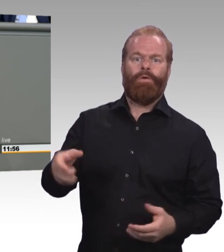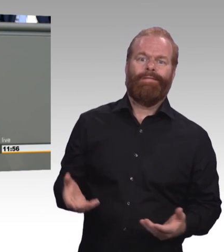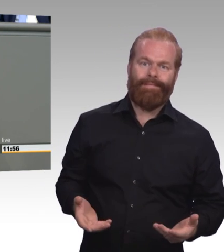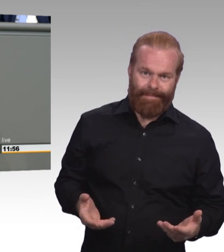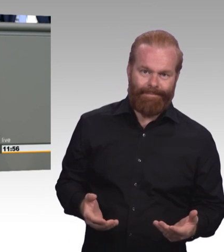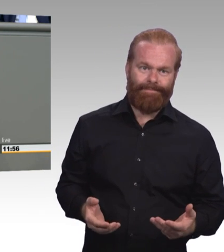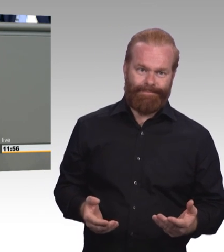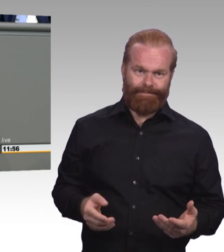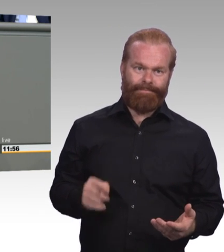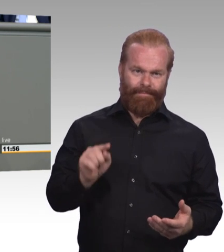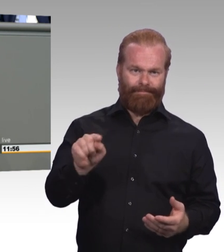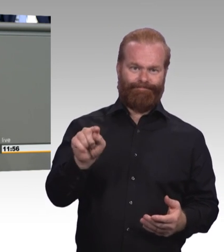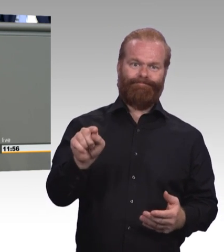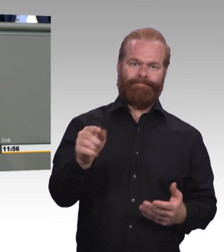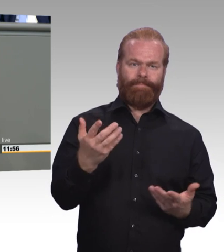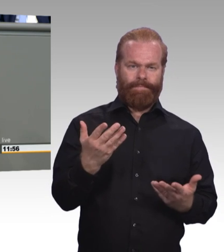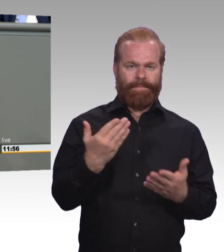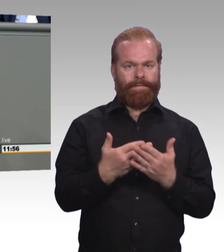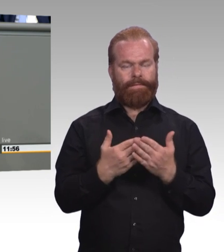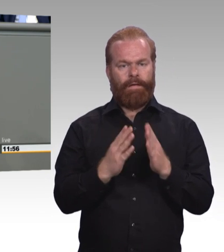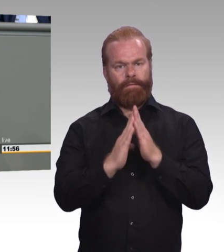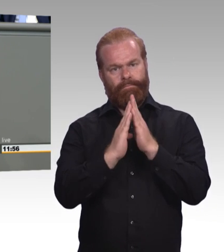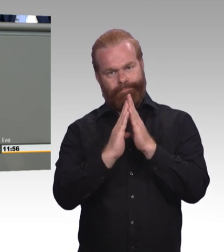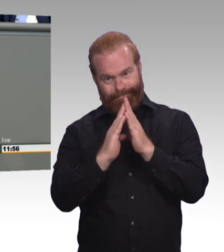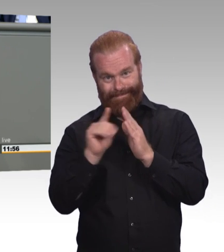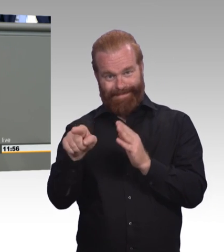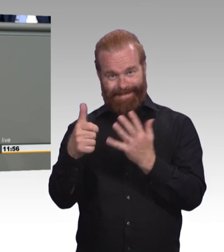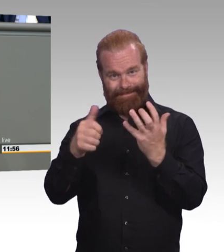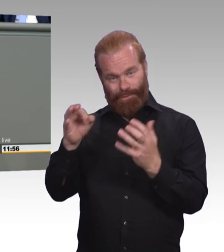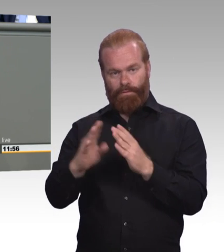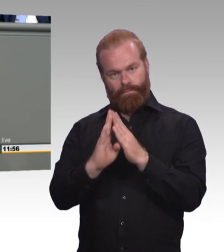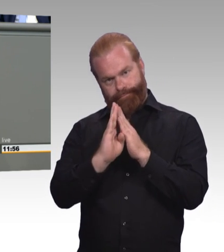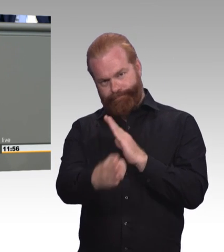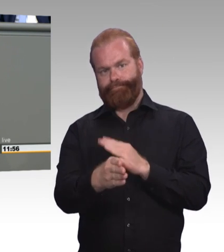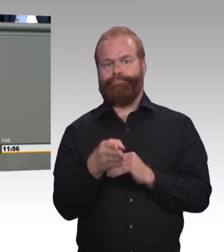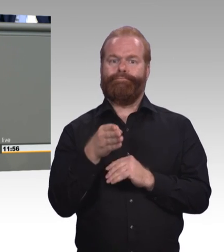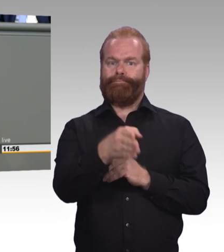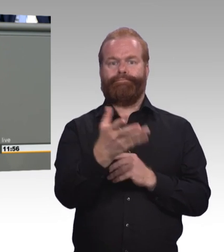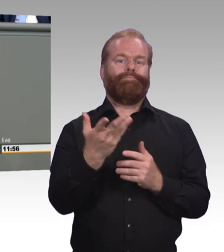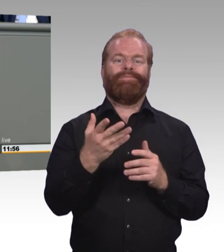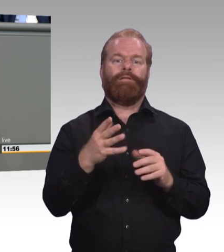finden gar keinen Ausbildungsplatz. Meine Damen und Herren, wir haben also ein Problem, ein großes Problem.